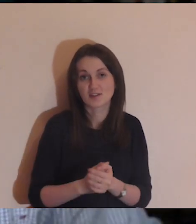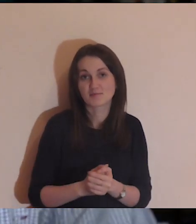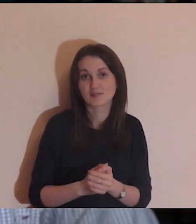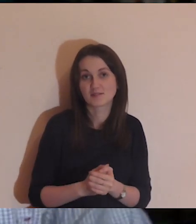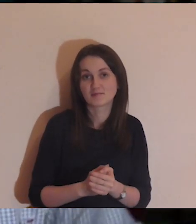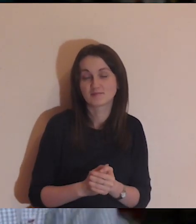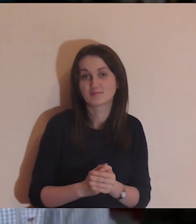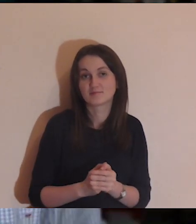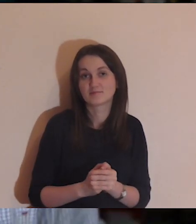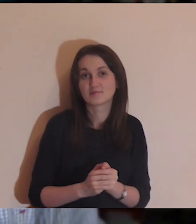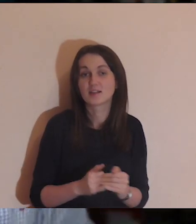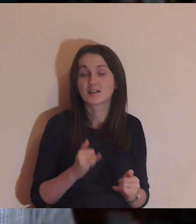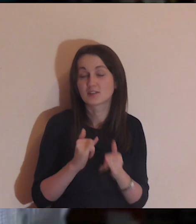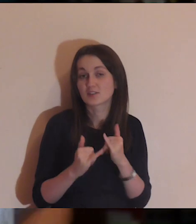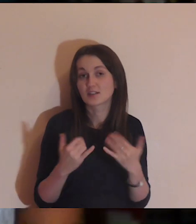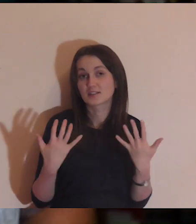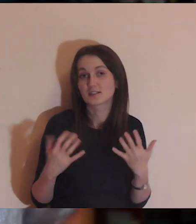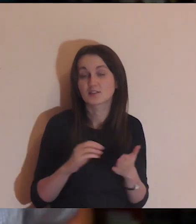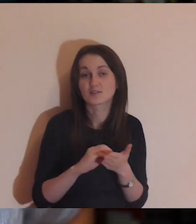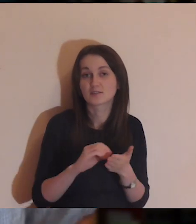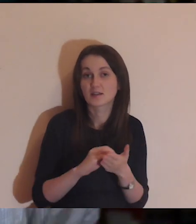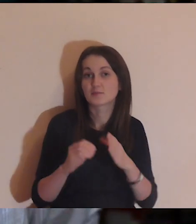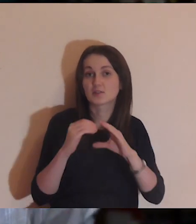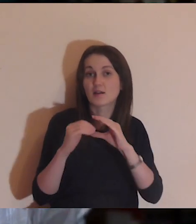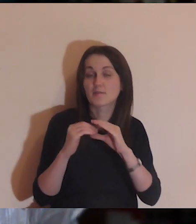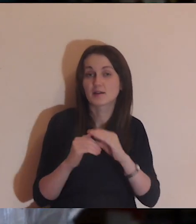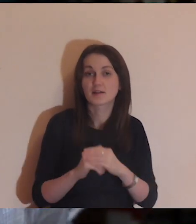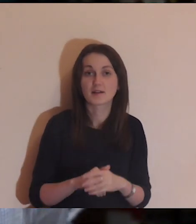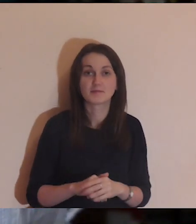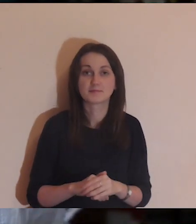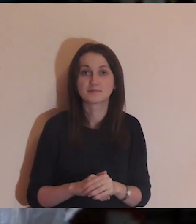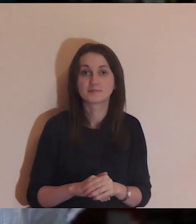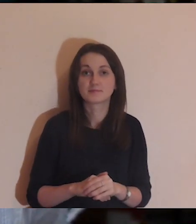Kto jest chętny, proszę piszcie na: medytuj@jezuici.pl.